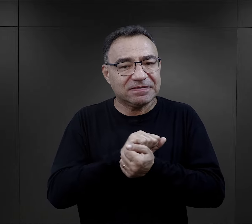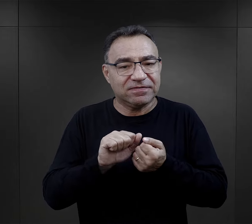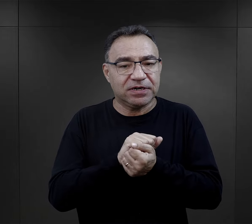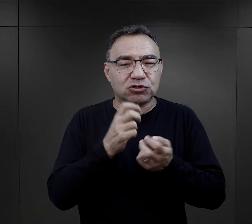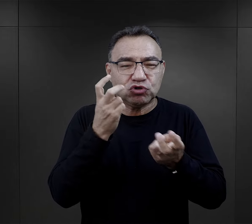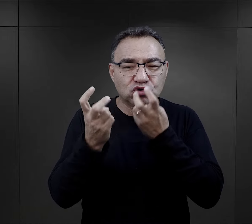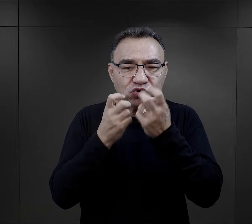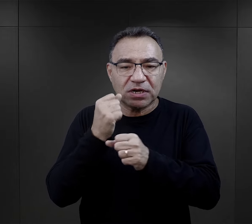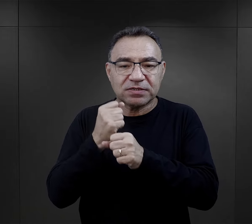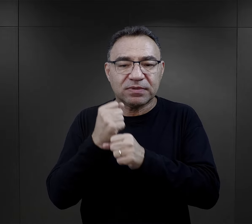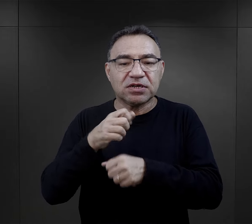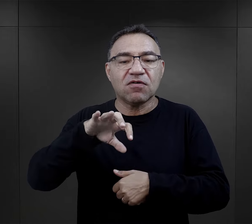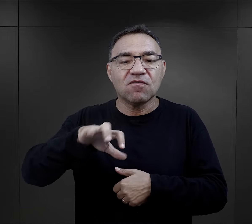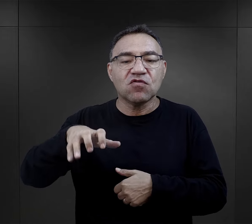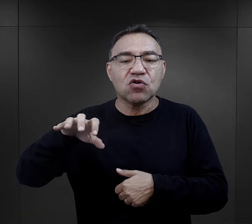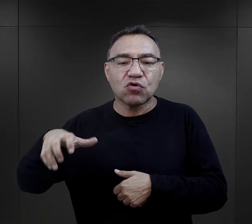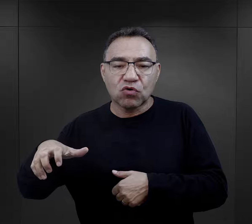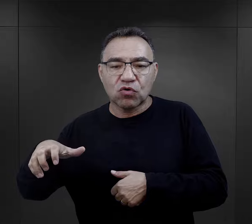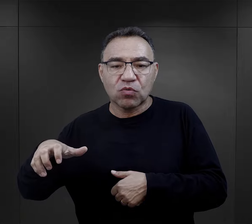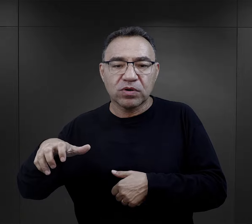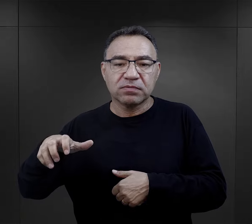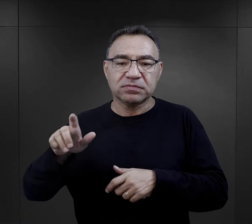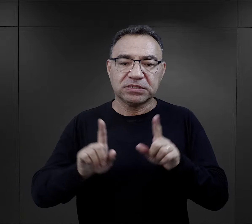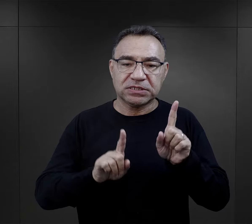stąd szukanie pracy w komandzie